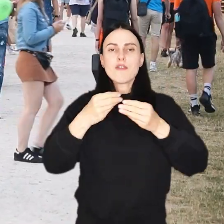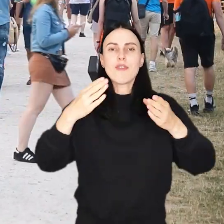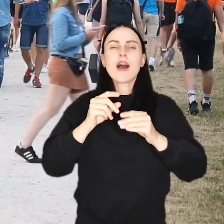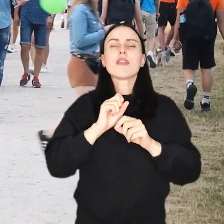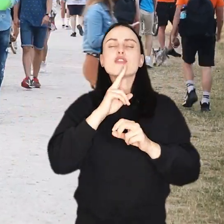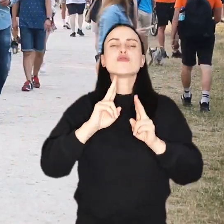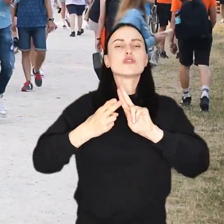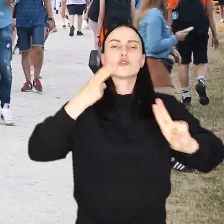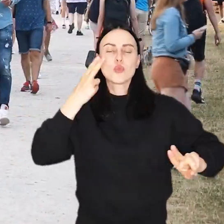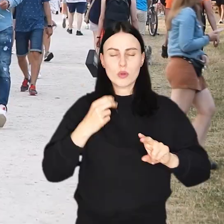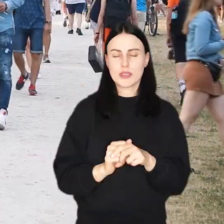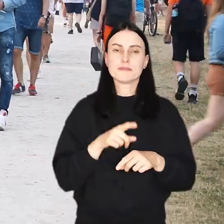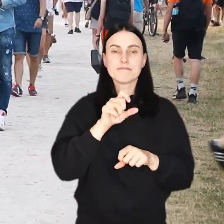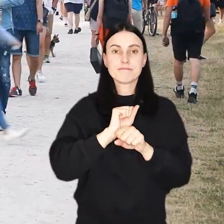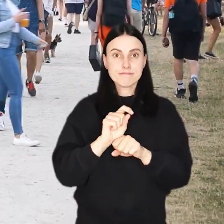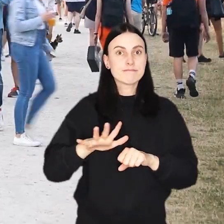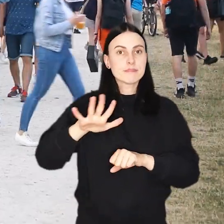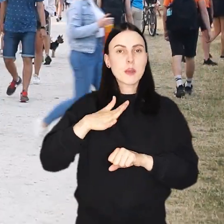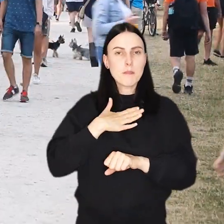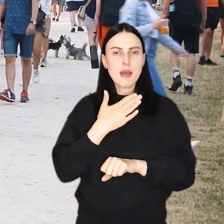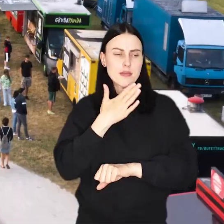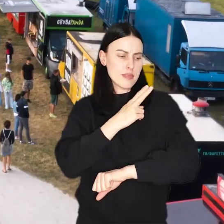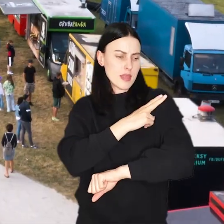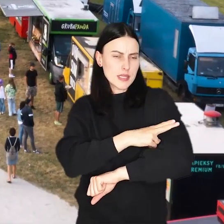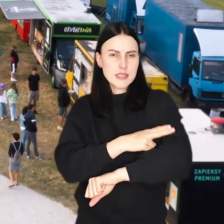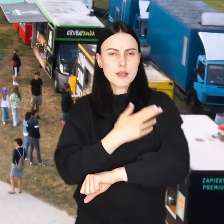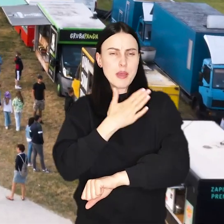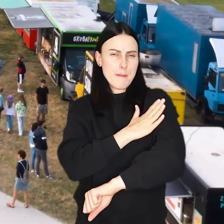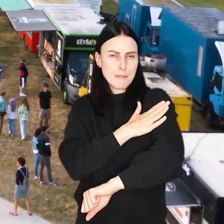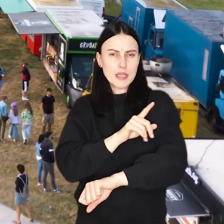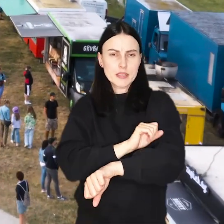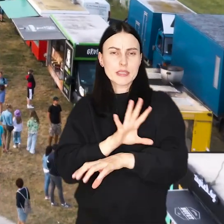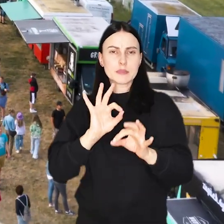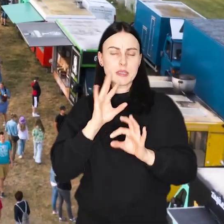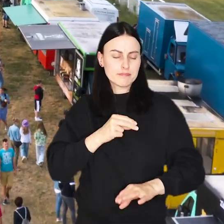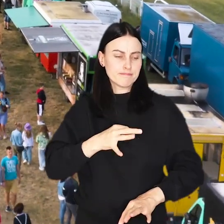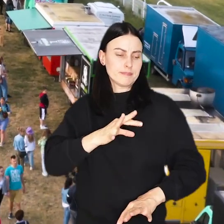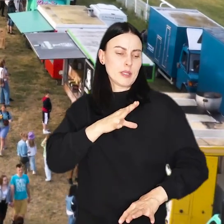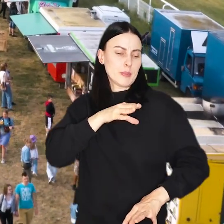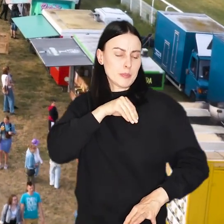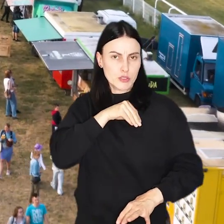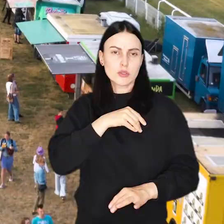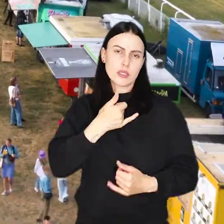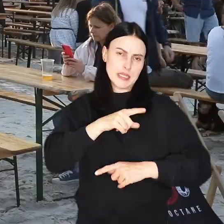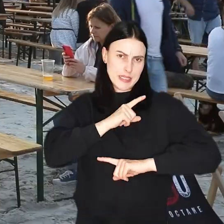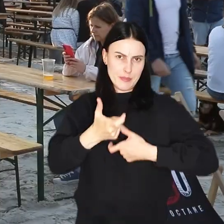W naszej urodzinowej strefie czekają na Was również zmywalne tatuaże i przypinki, które będzie można wykonać samodzielnie.